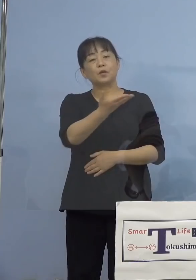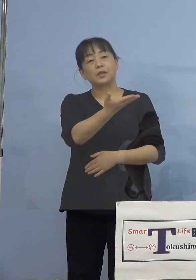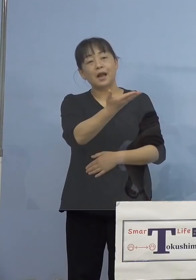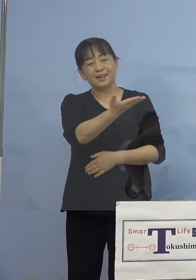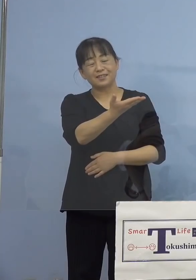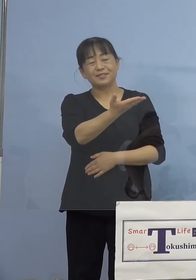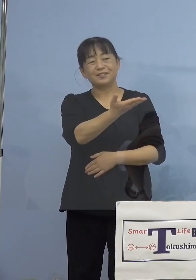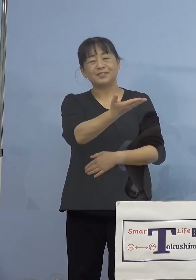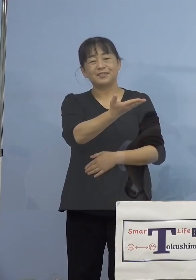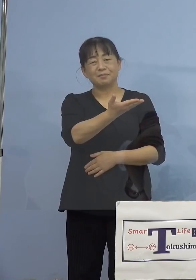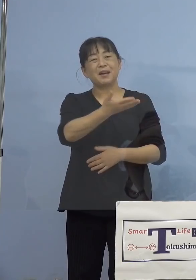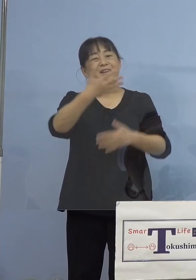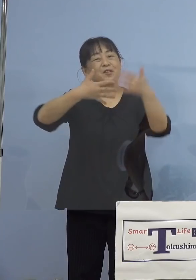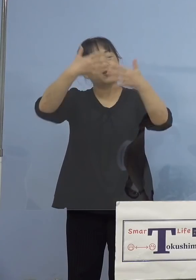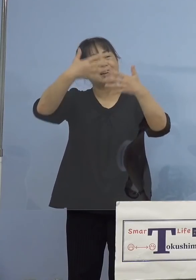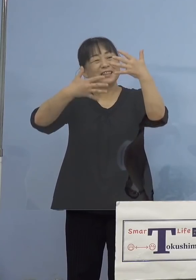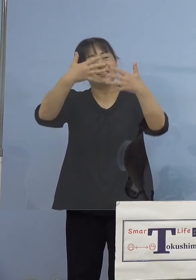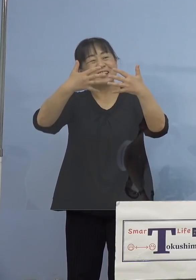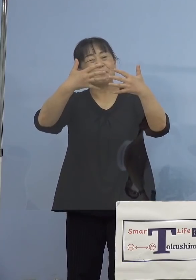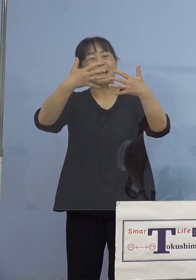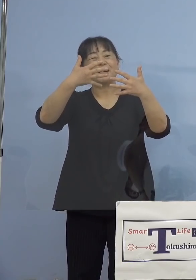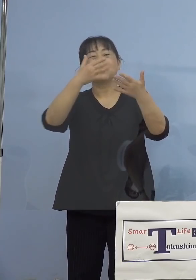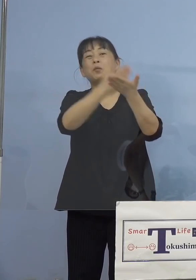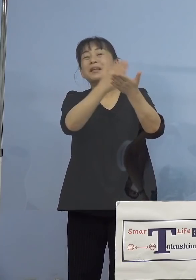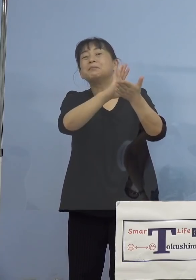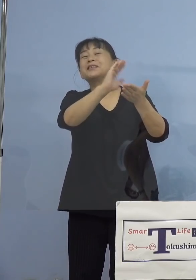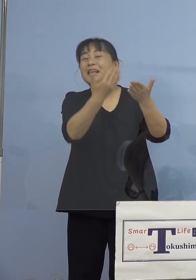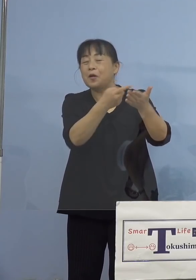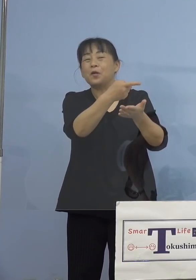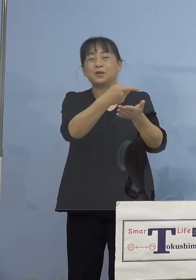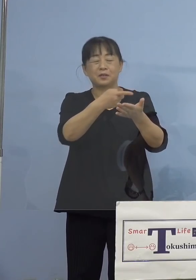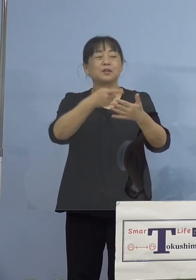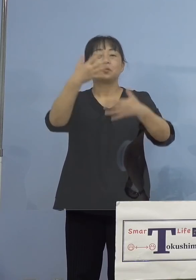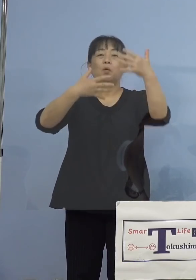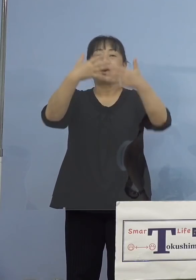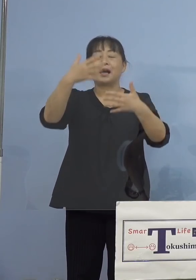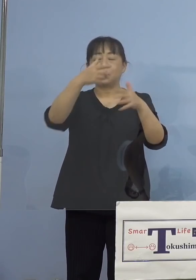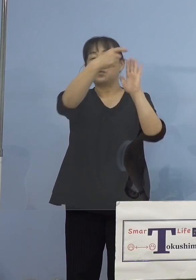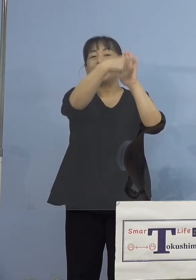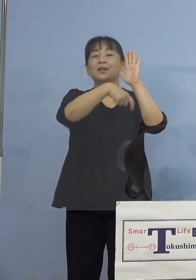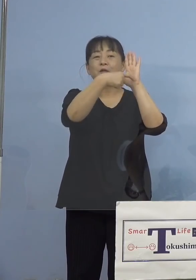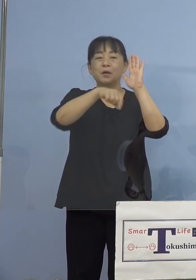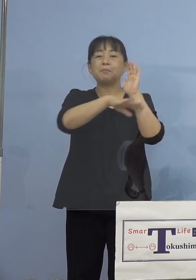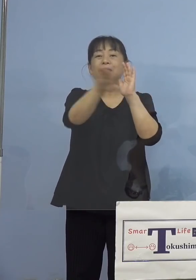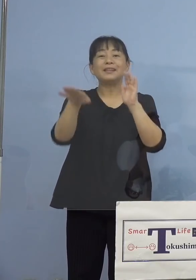動画といいながら静止画ですけれどね 動画のタイトルは「みんなで考えよう